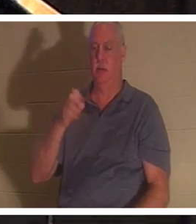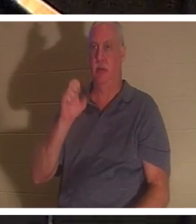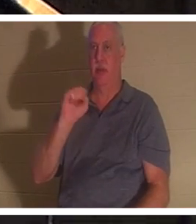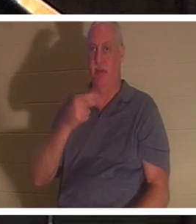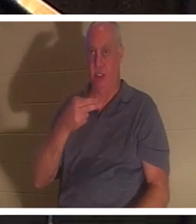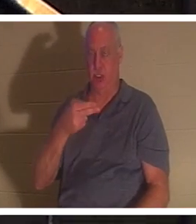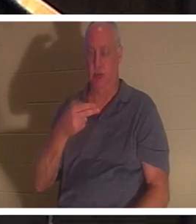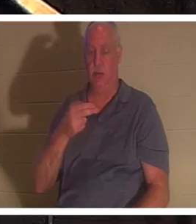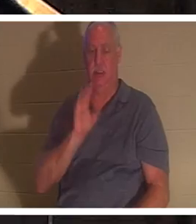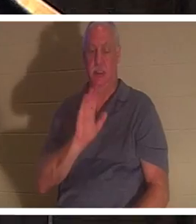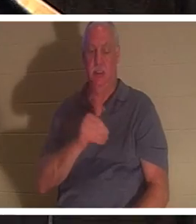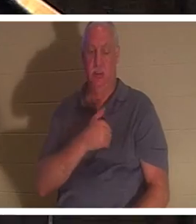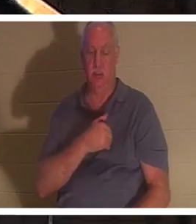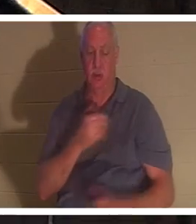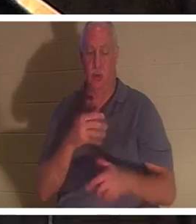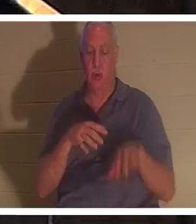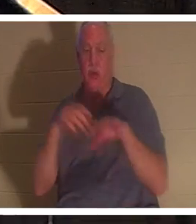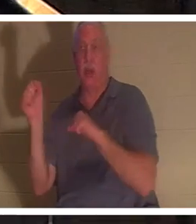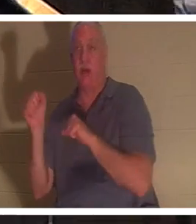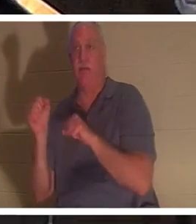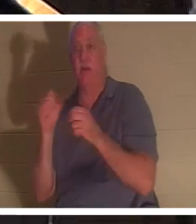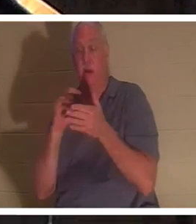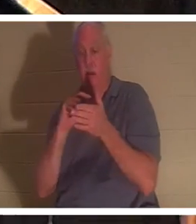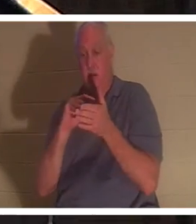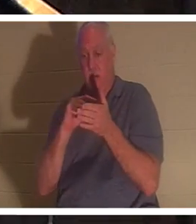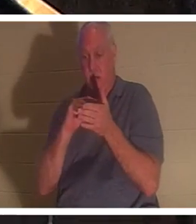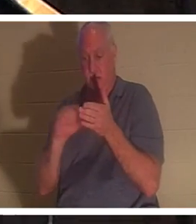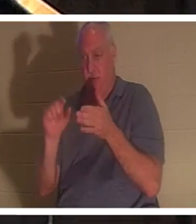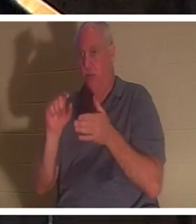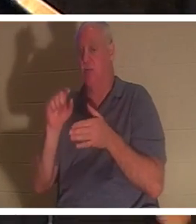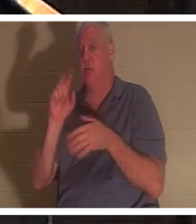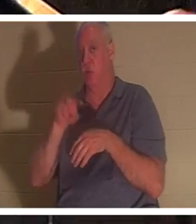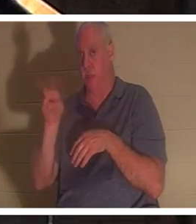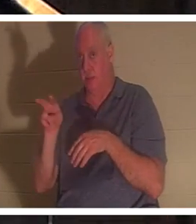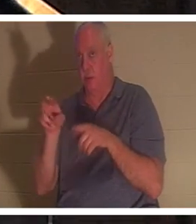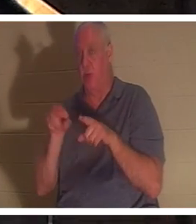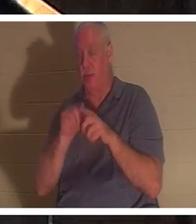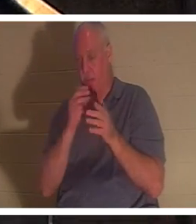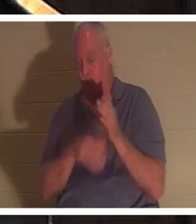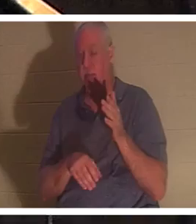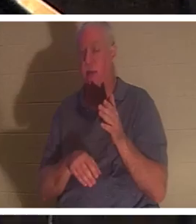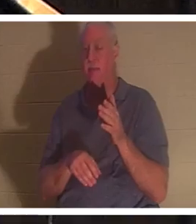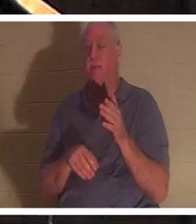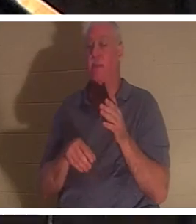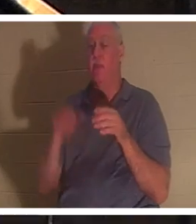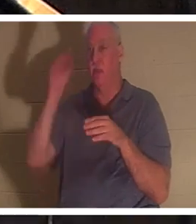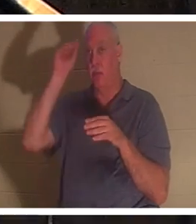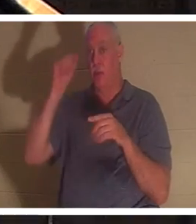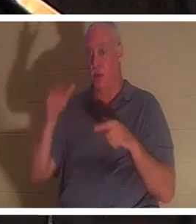verset 22 du même passage, après qu'Elie ait prié pour lui, on nous dit que la vie du garçon